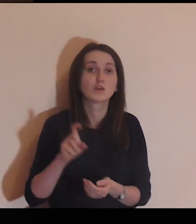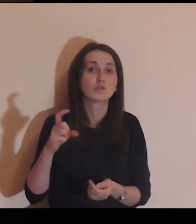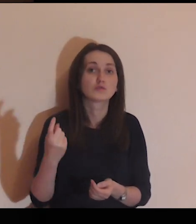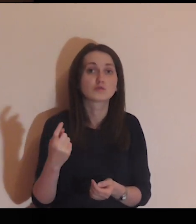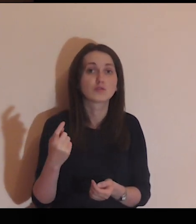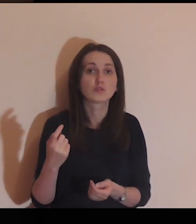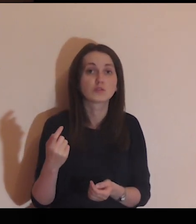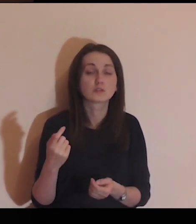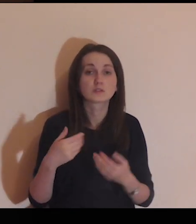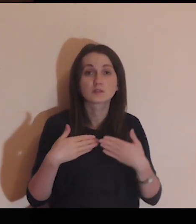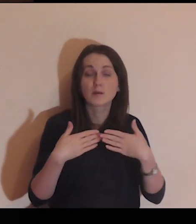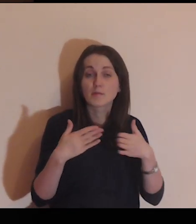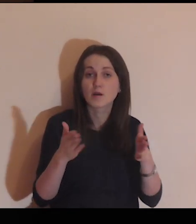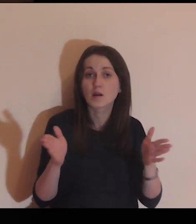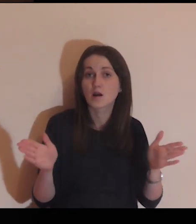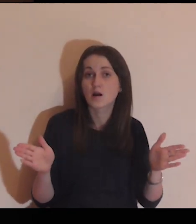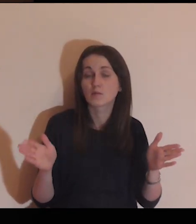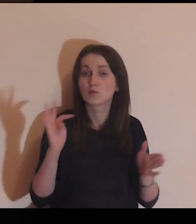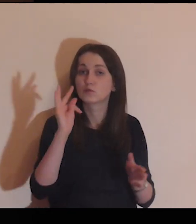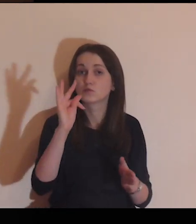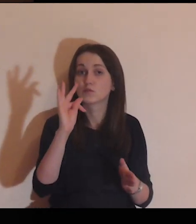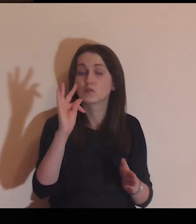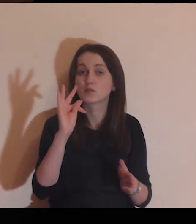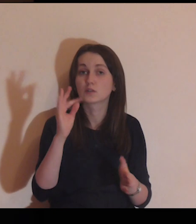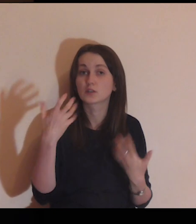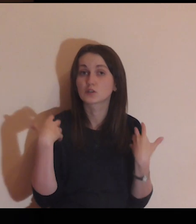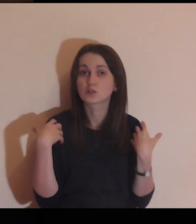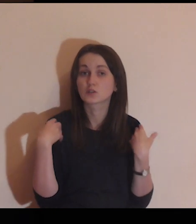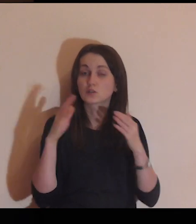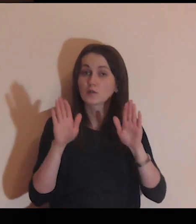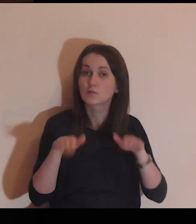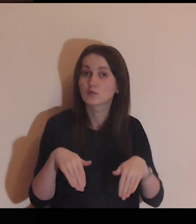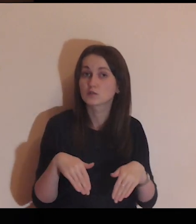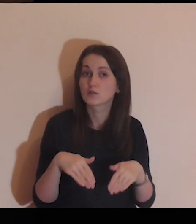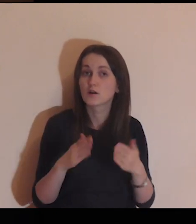Co w twoim życiu jest bramą,